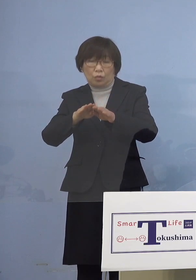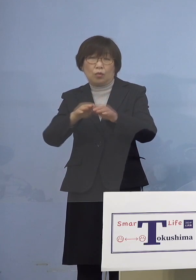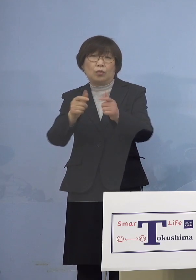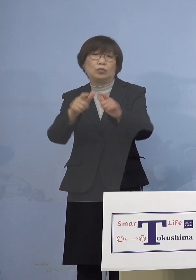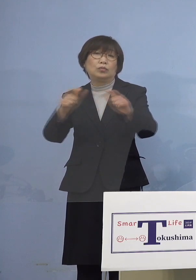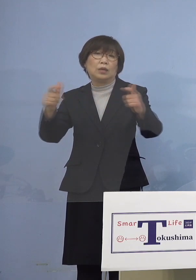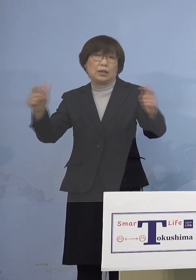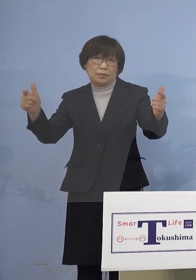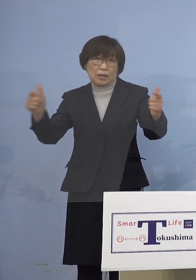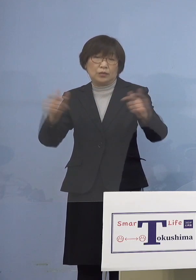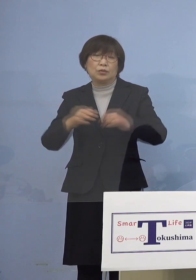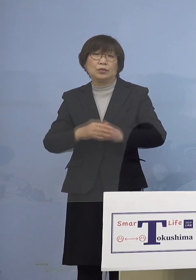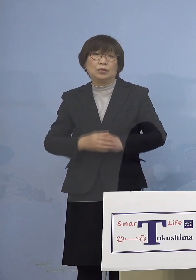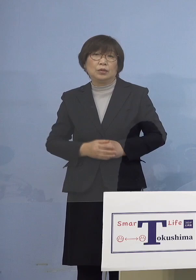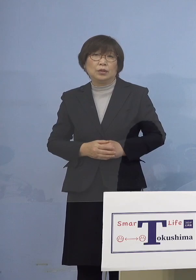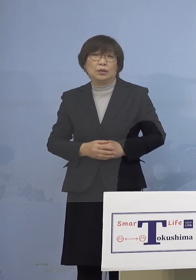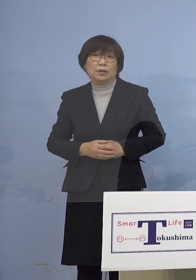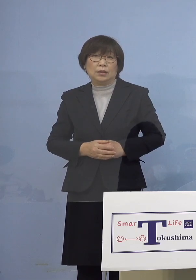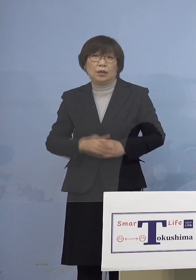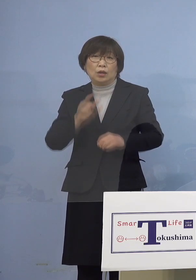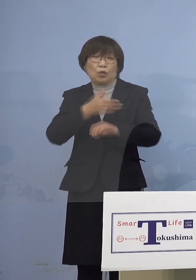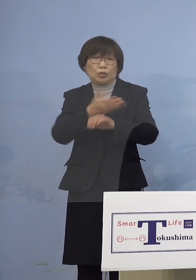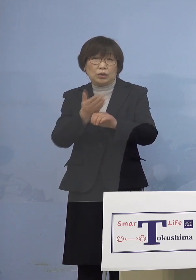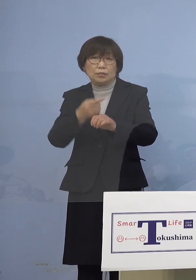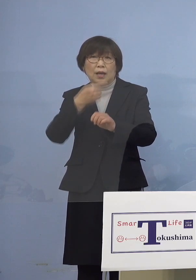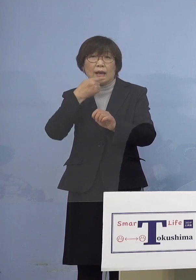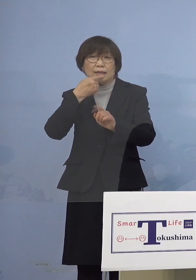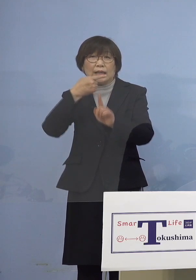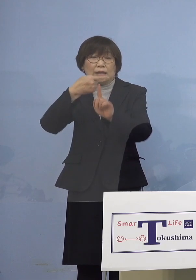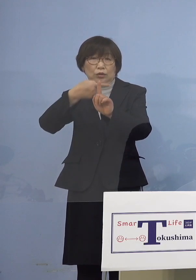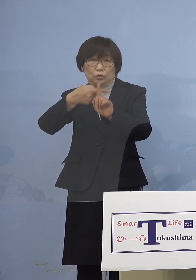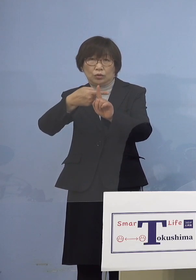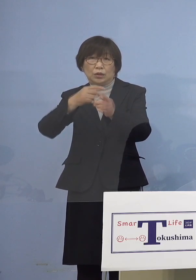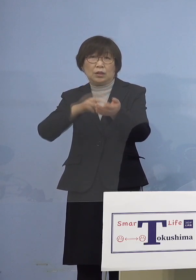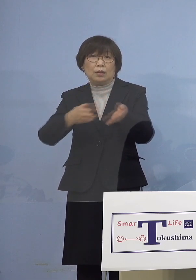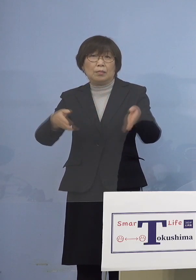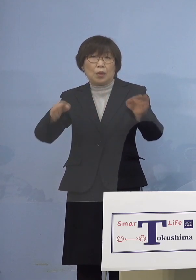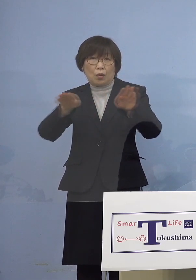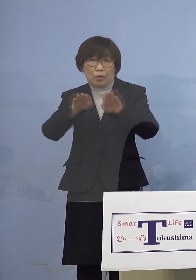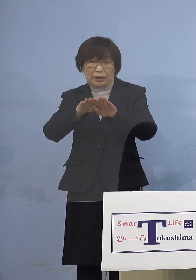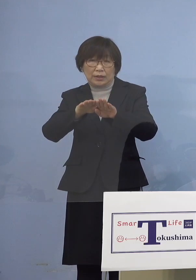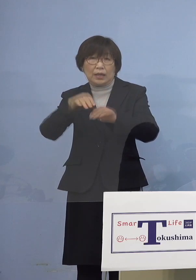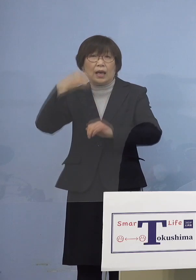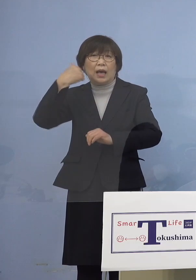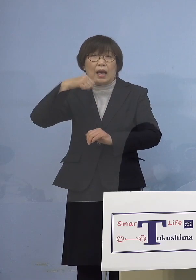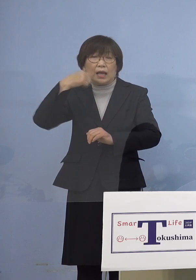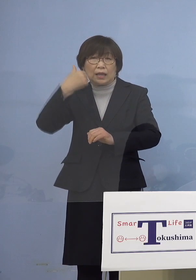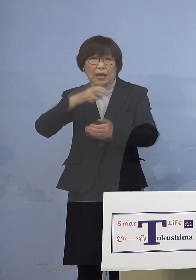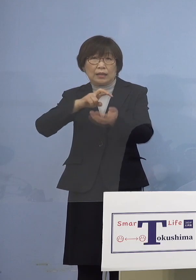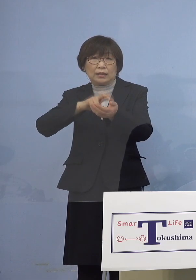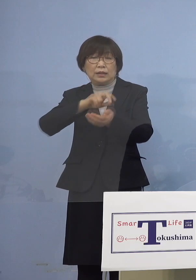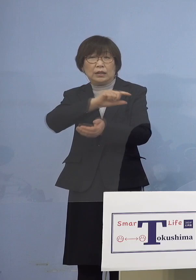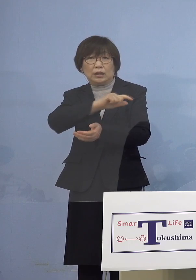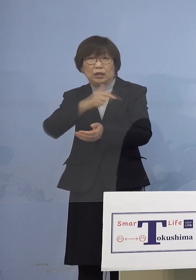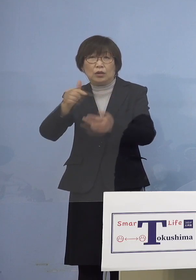まず徳島赤十字病院、さらには 阿南医療センターにおきましても